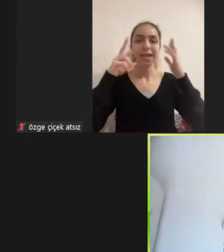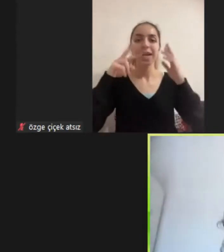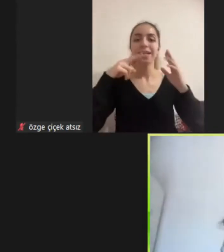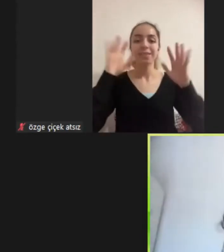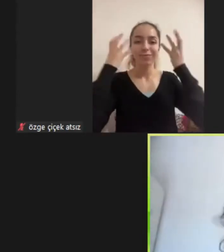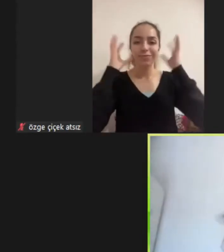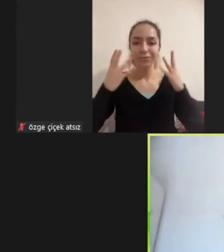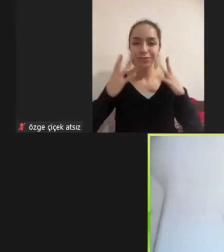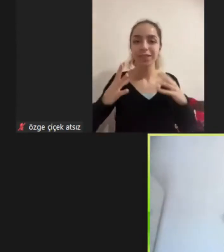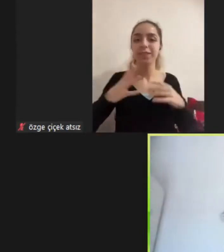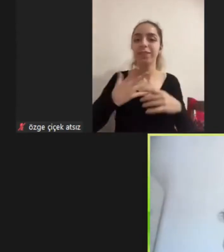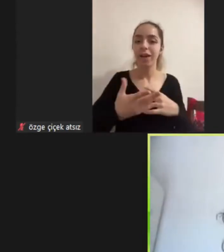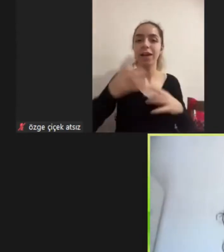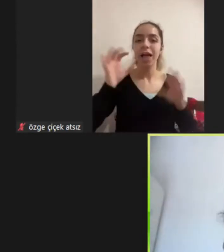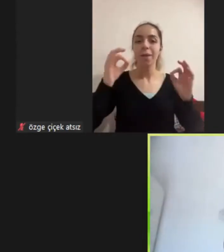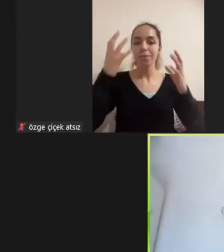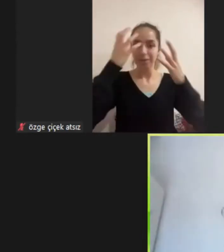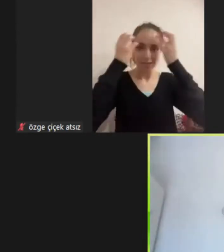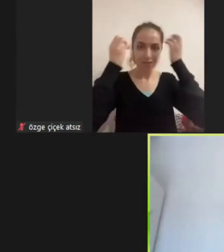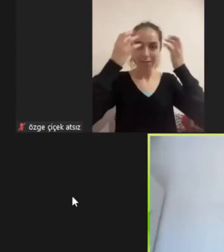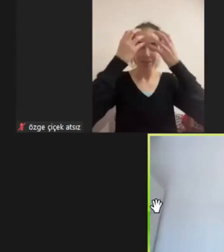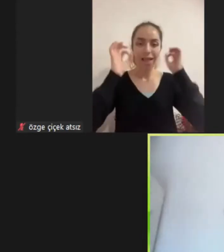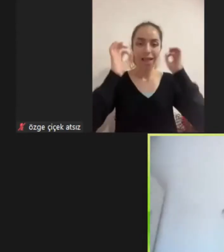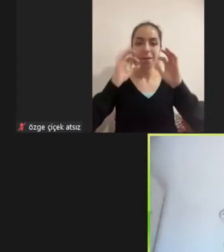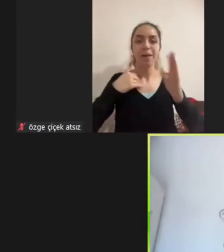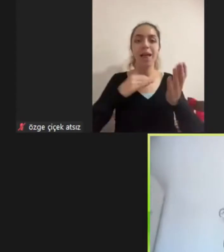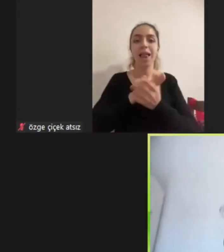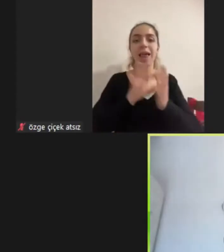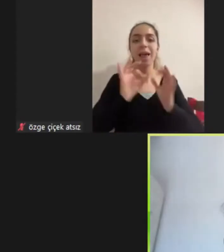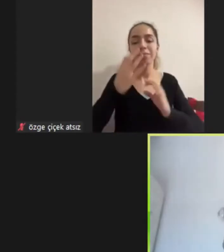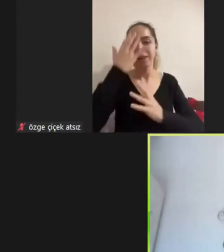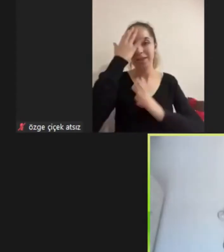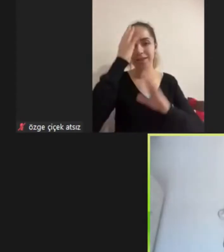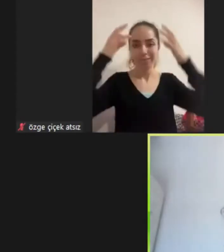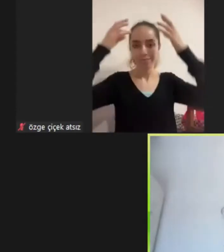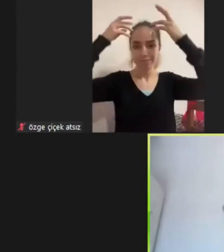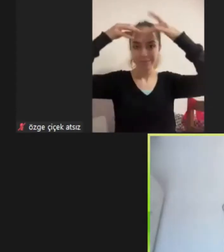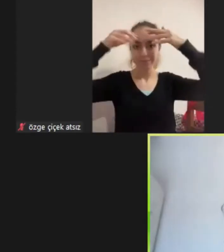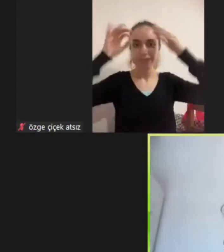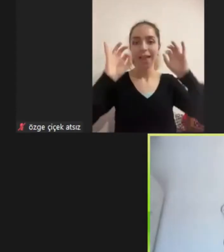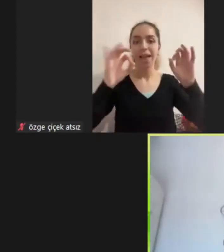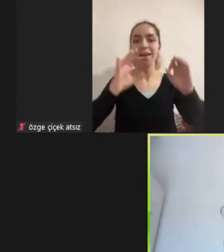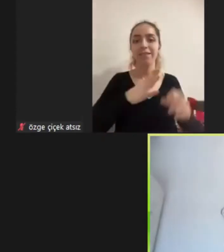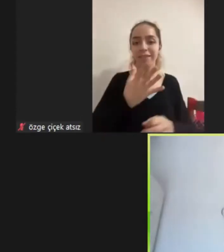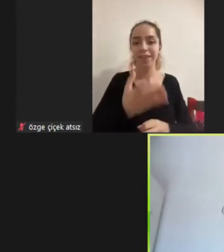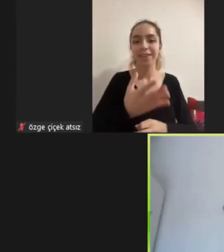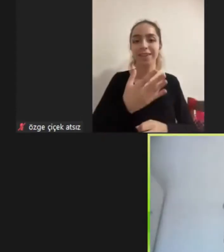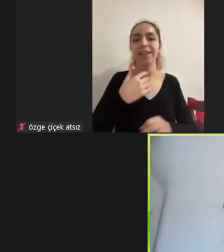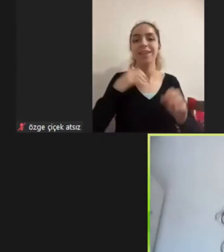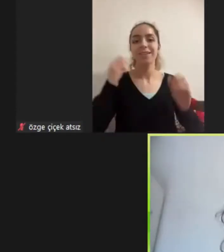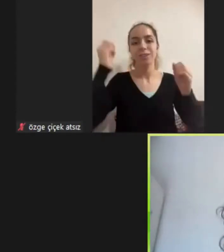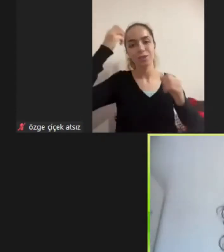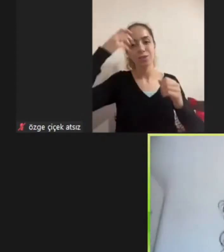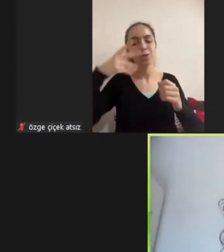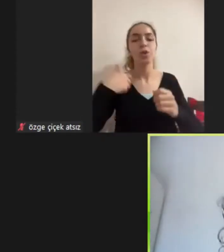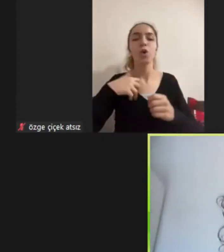Sunum sırasında sürekli kahküllerim ile oynayacağım neden kahküllerim var dediğim bir kahkülüm var 30'lu yaşlarındayım